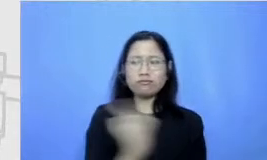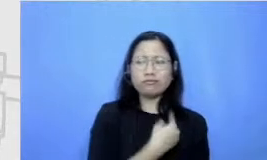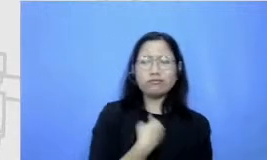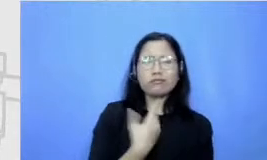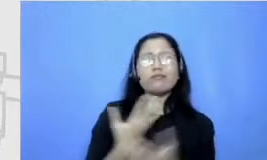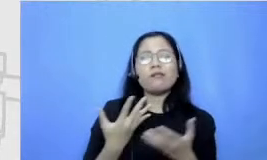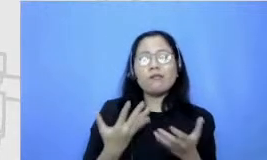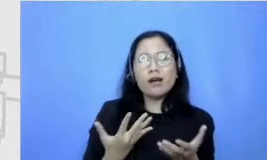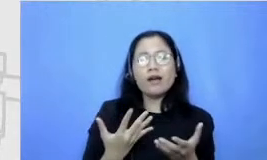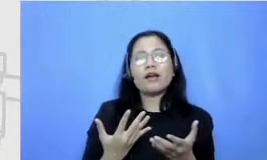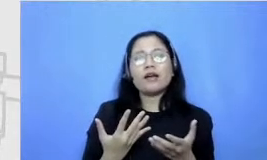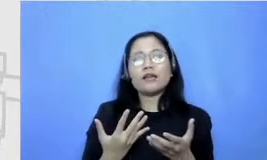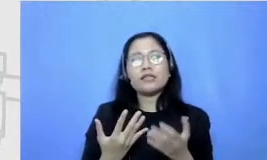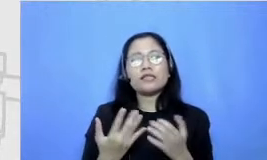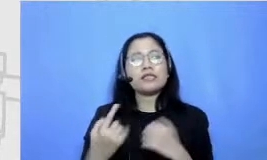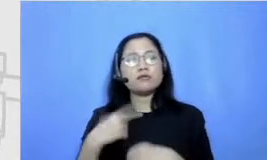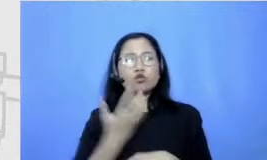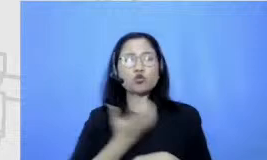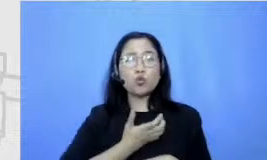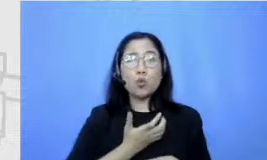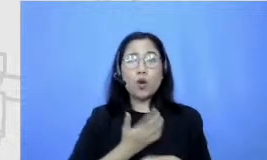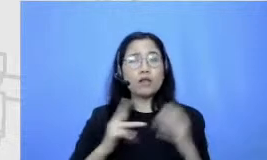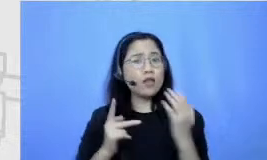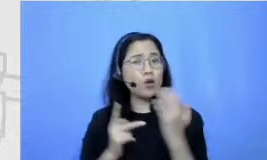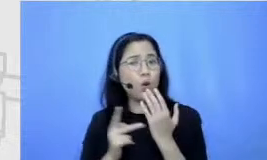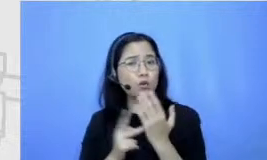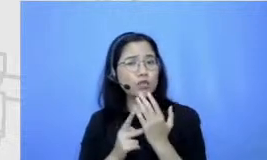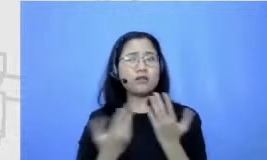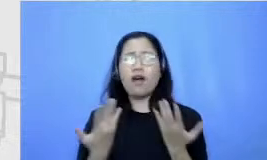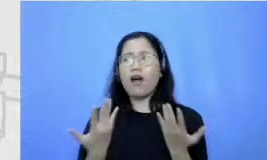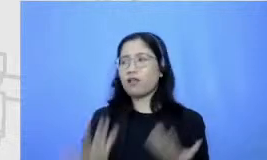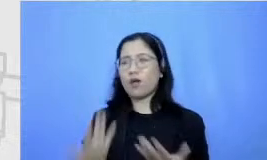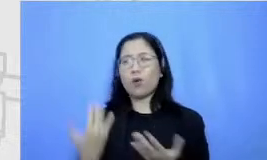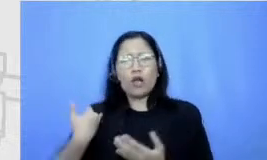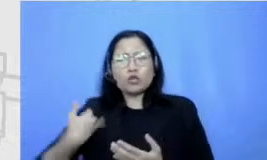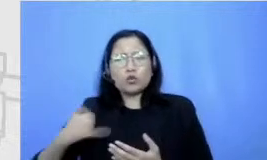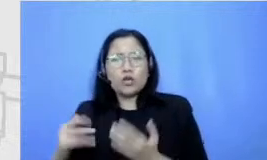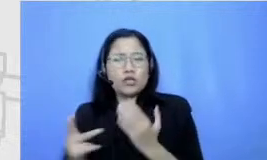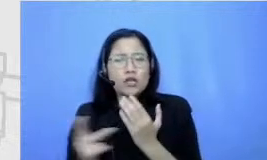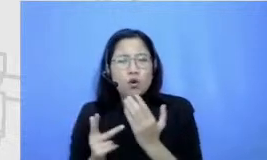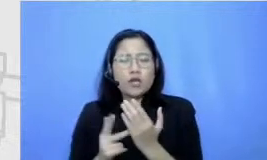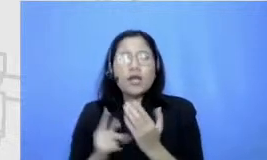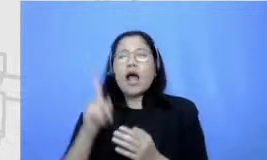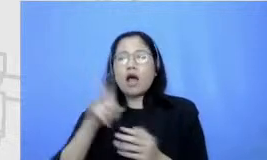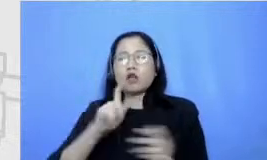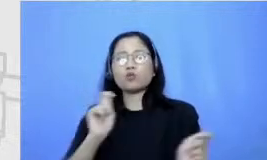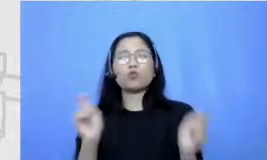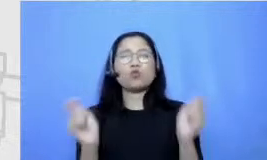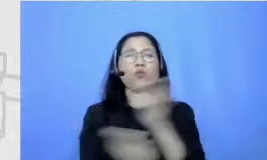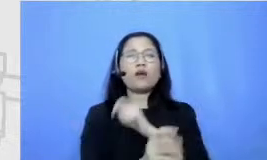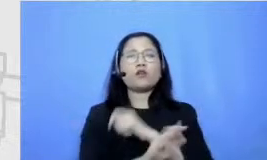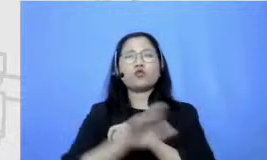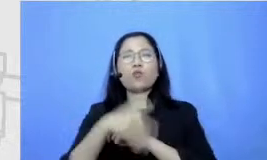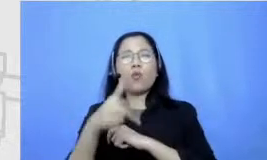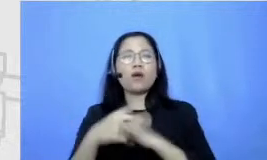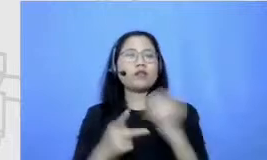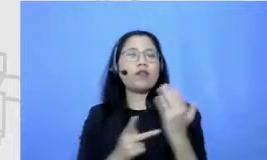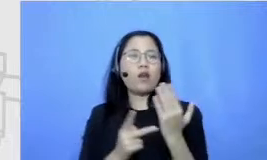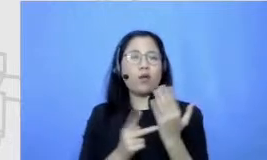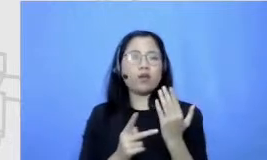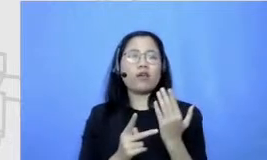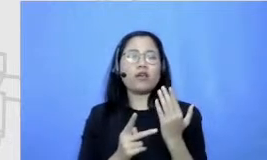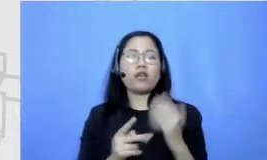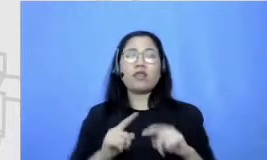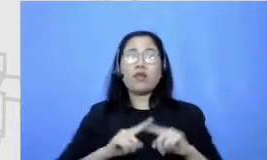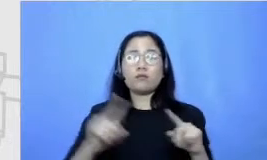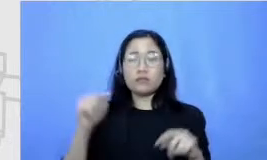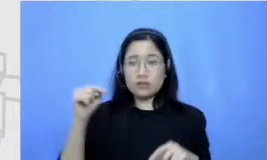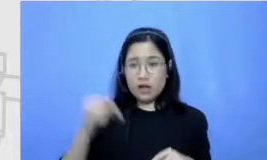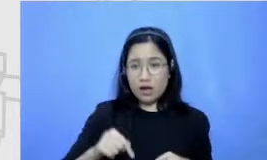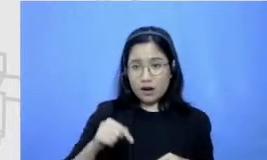yang sangat teknologi-teknologi semuanya harus change ke nah tapi selain itu apa yang selama